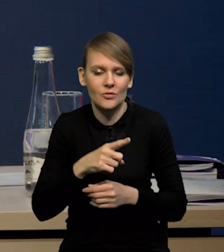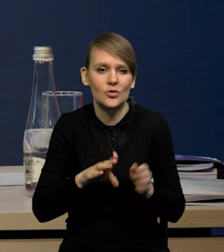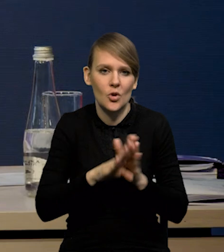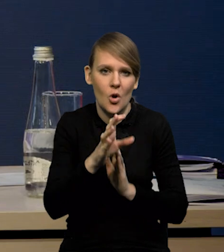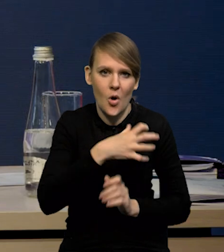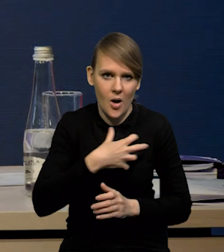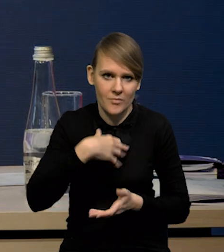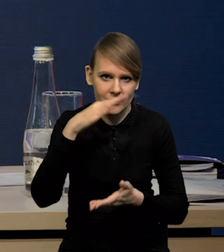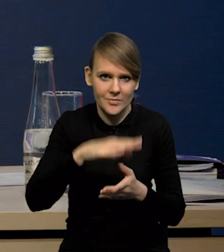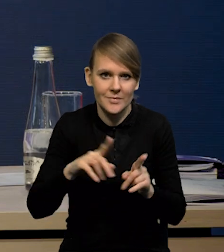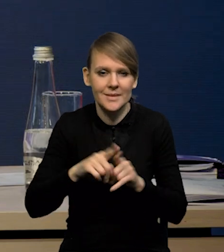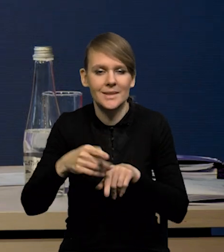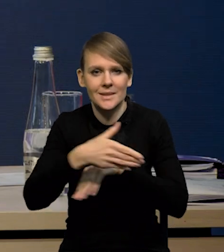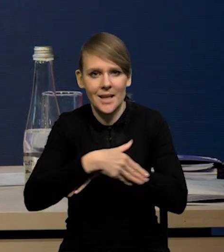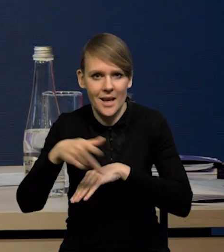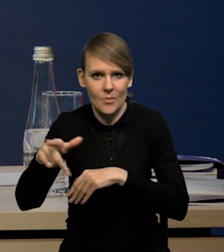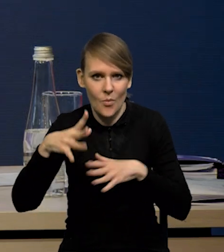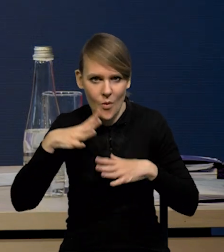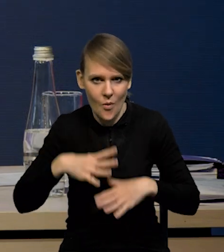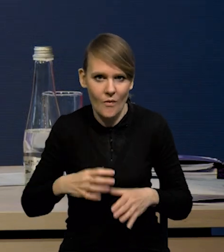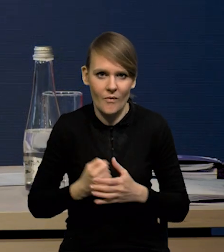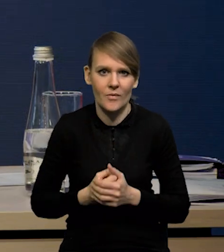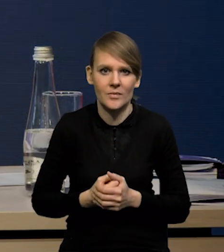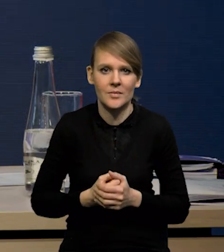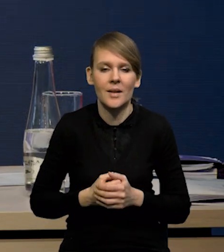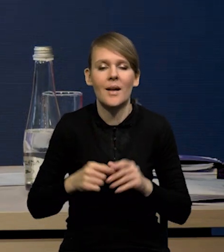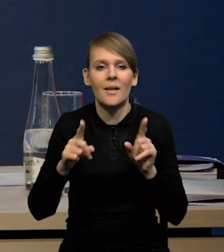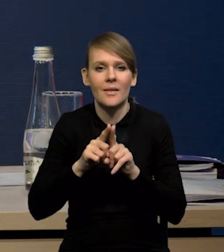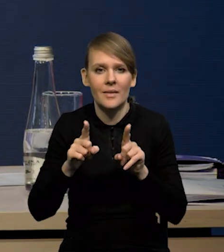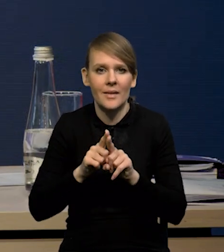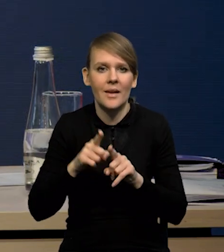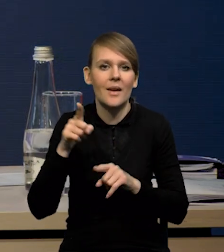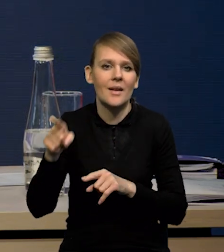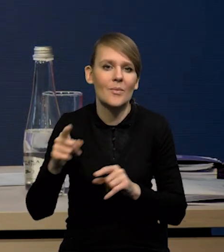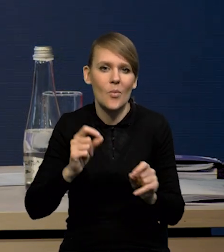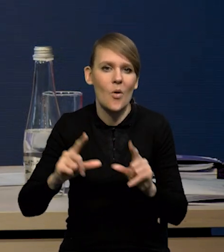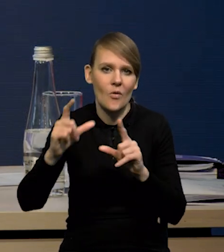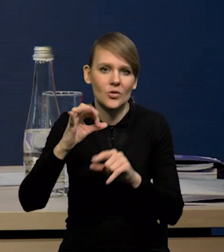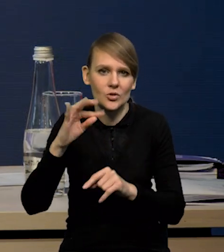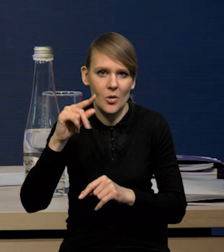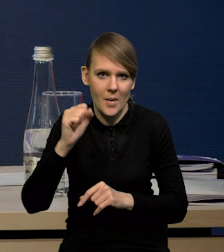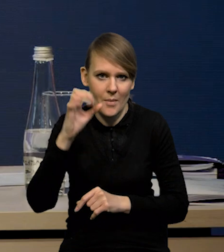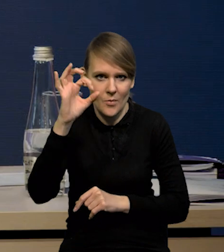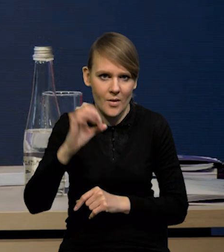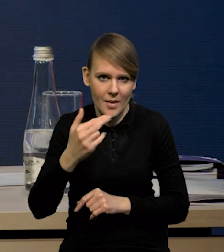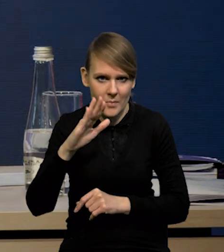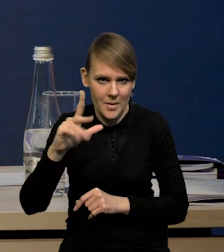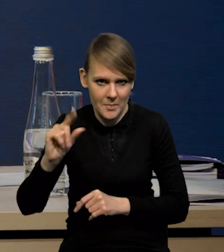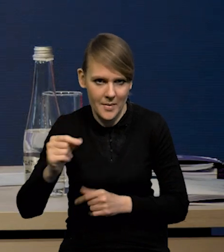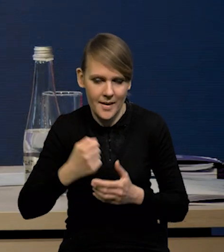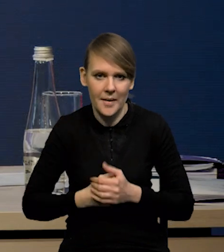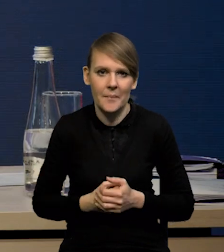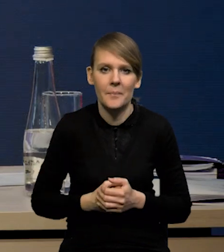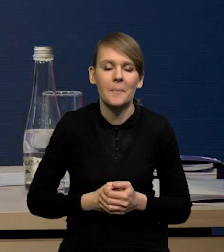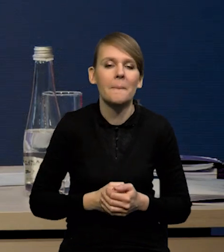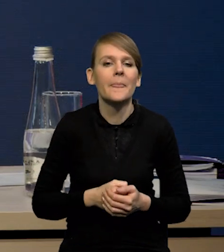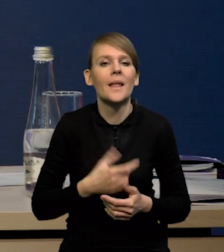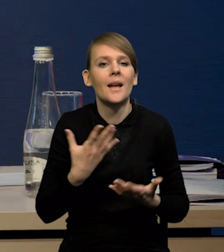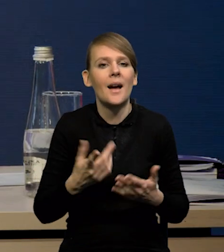Mamy też cały czas spowolnienie zagranicą, mimo tych lepszych danych. No i oczywiście działają podwyżki stóp procentowych NBP. W drugą stronę to, co podtrzymuje wzrosty,